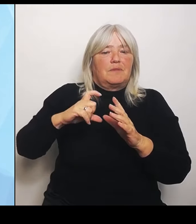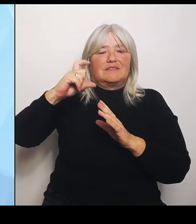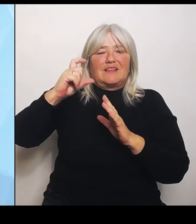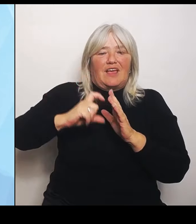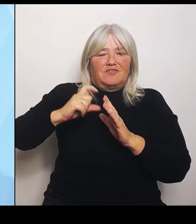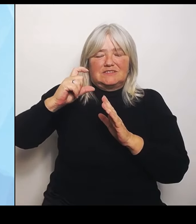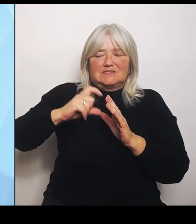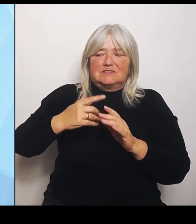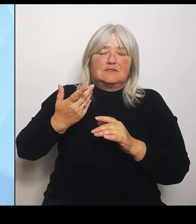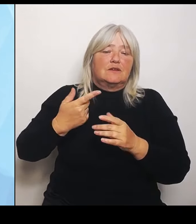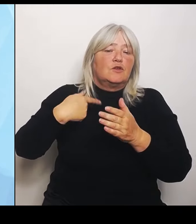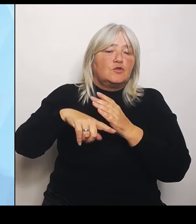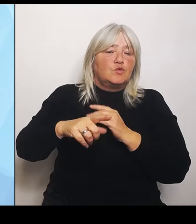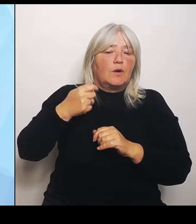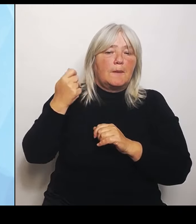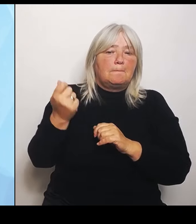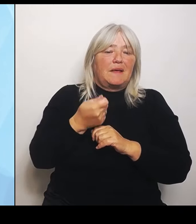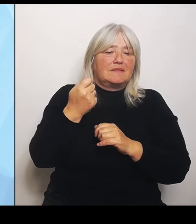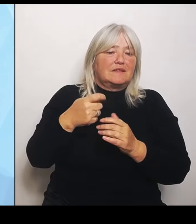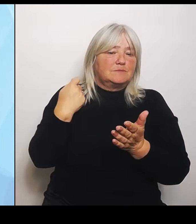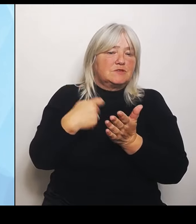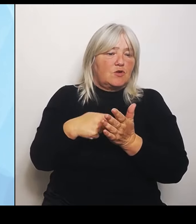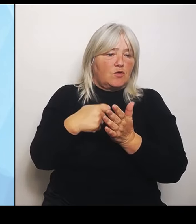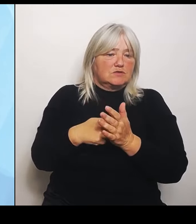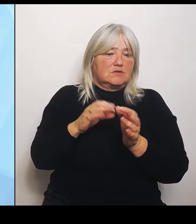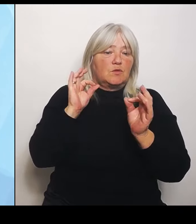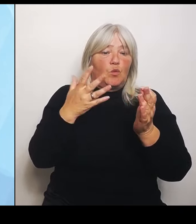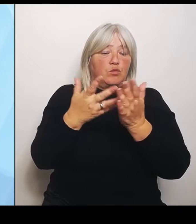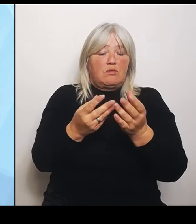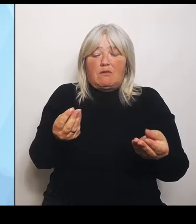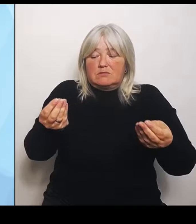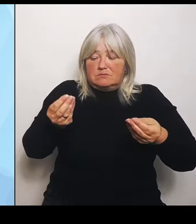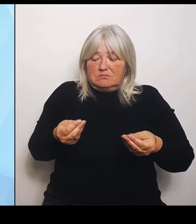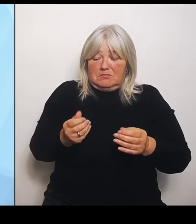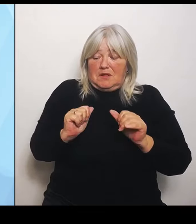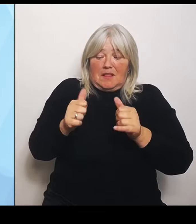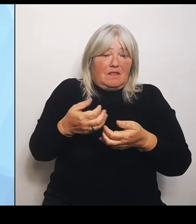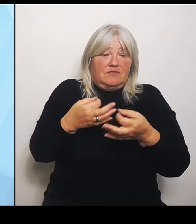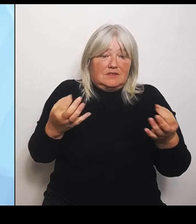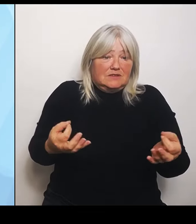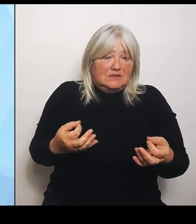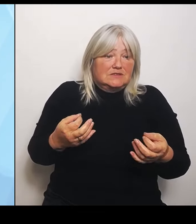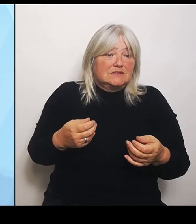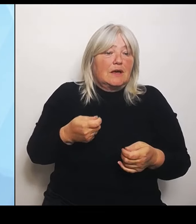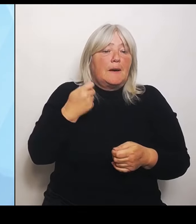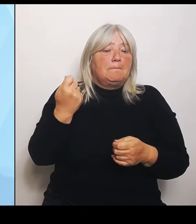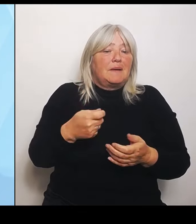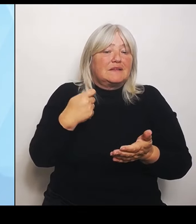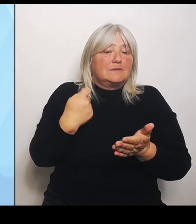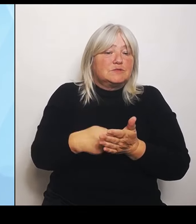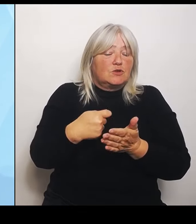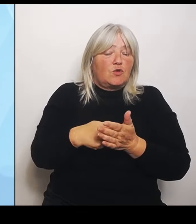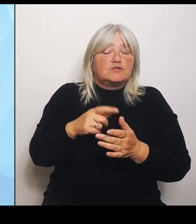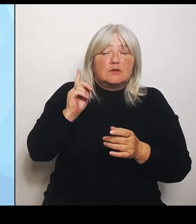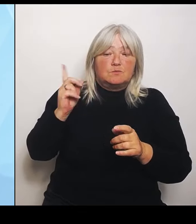Das muss der Bund einfach klären mit den Betriebskosten. Also von daher haben wir da eine sehr unterschiedliche Gemengelage. Wenn Sie zu unseren Gutachten fragen: